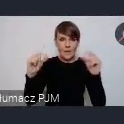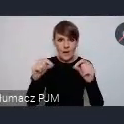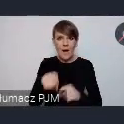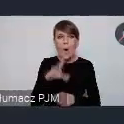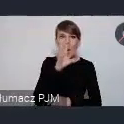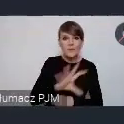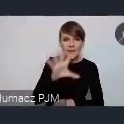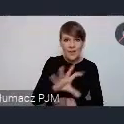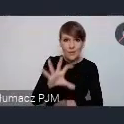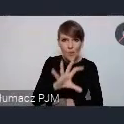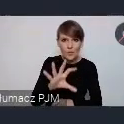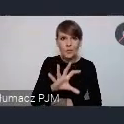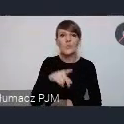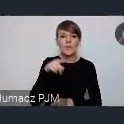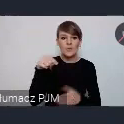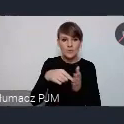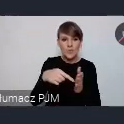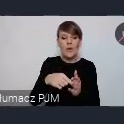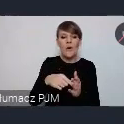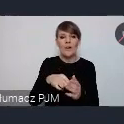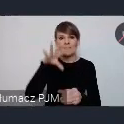które właśnie służy jako takie próg kontaktowy tam są wszystkie kontakty